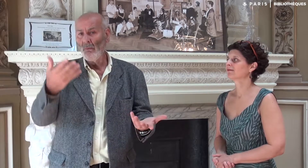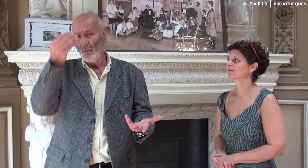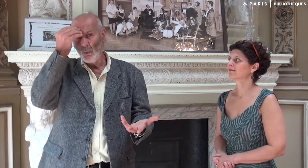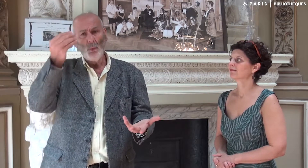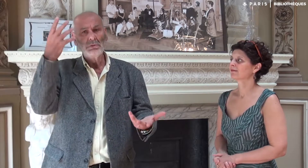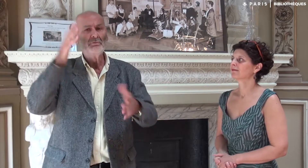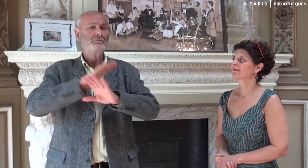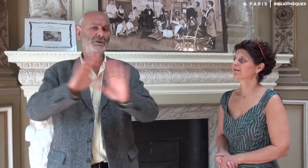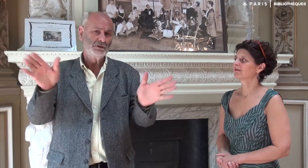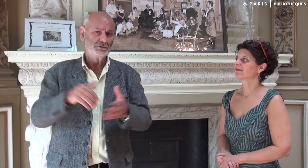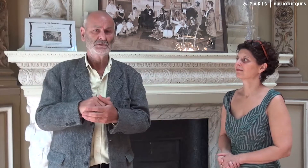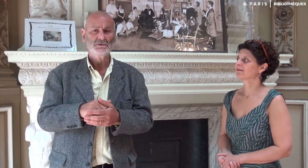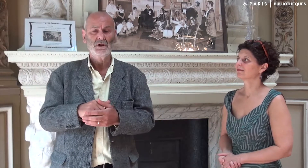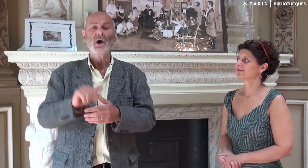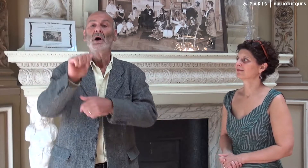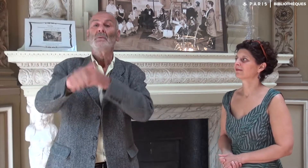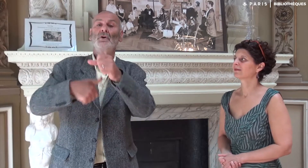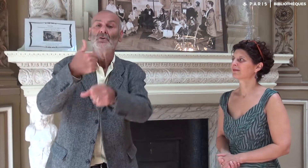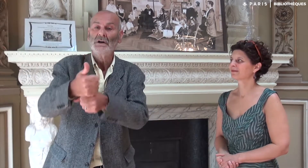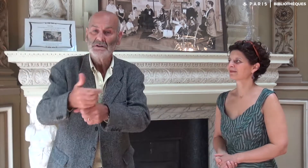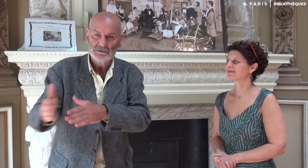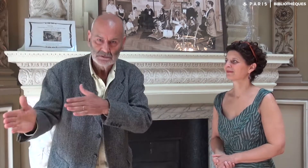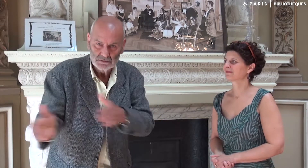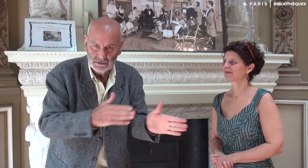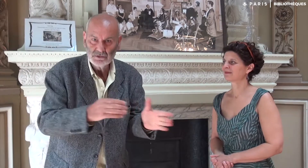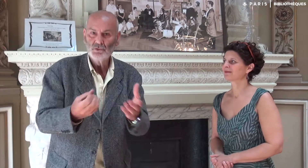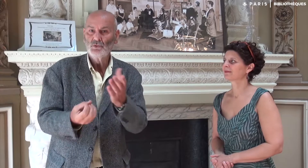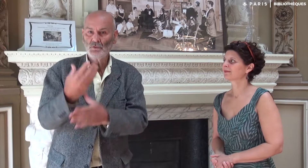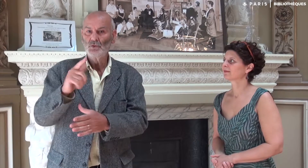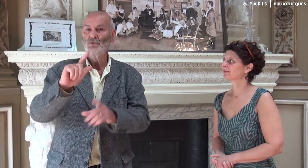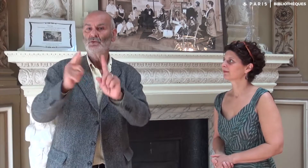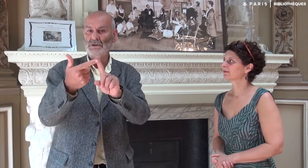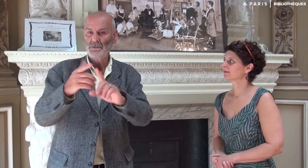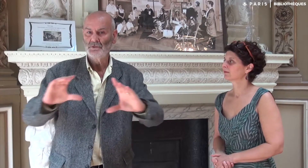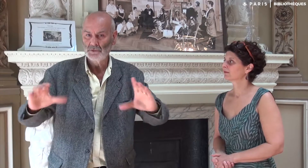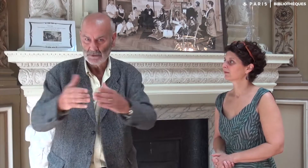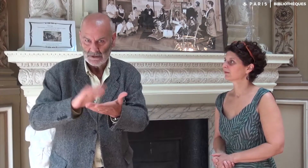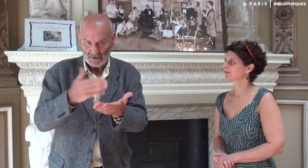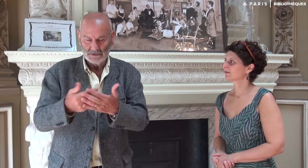J’ai donc tourné la page. Mais l’année suivante, un nouveau groupe d’élèves interprètes est arrivé.